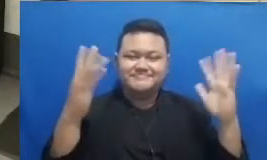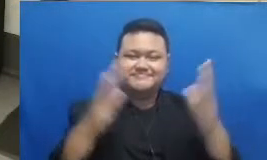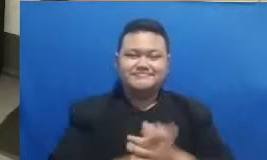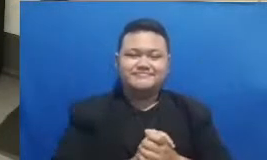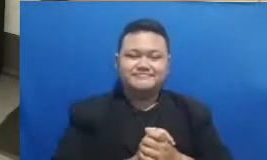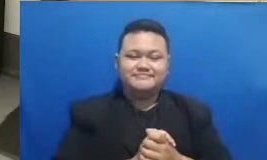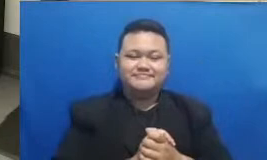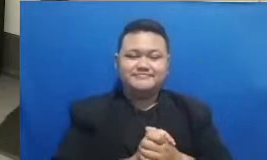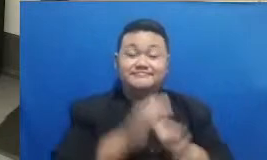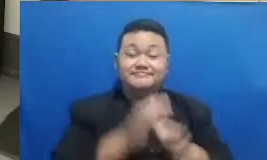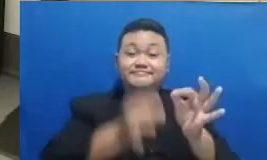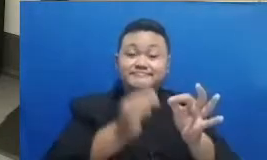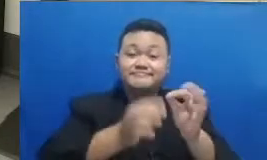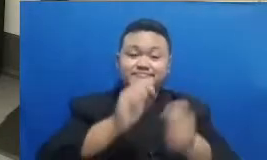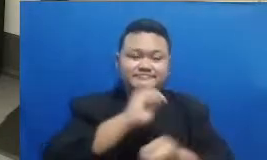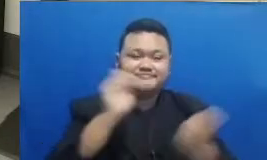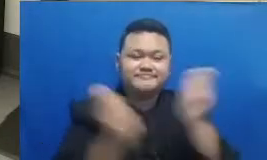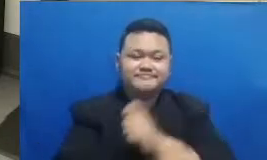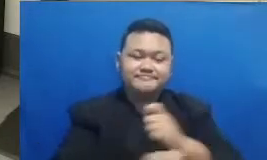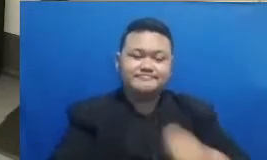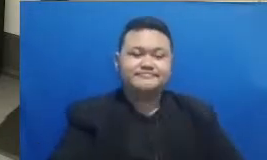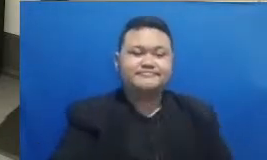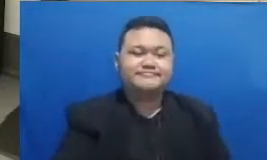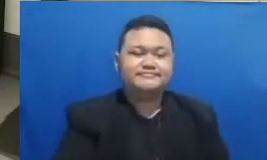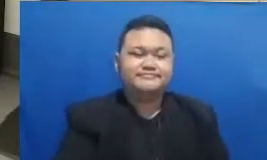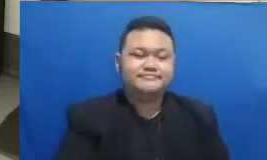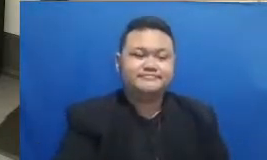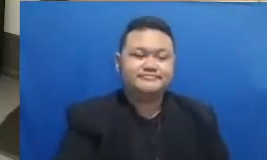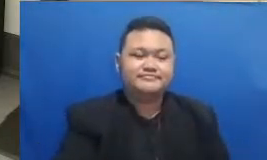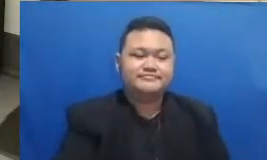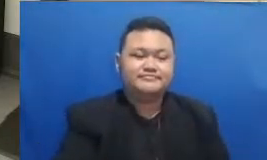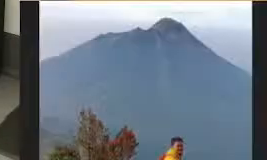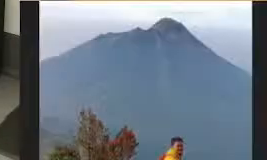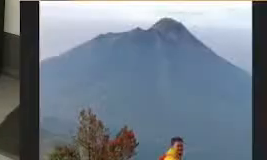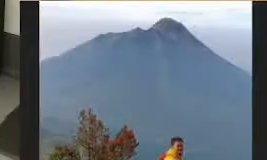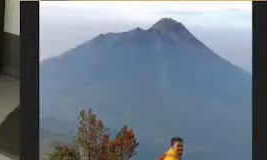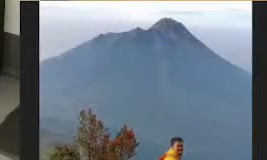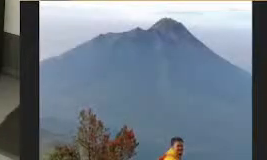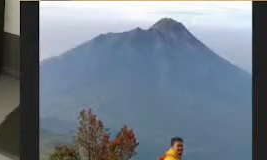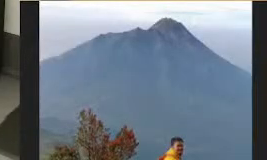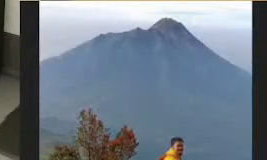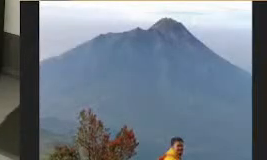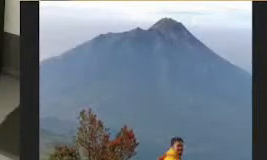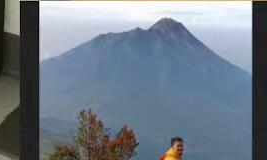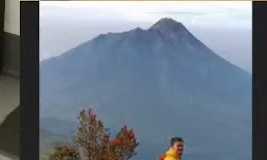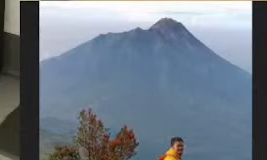dan tenang aja untuk bapak dan ibu masih bisa menyimak rekaman dari webinar ini diportal Guru